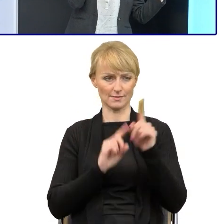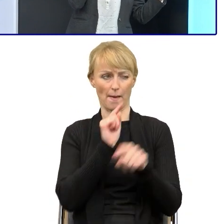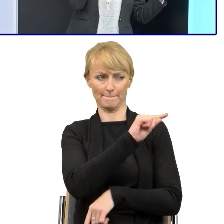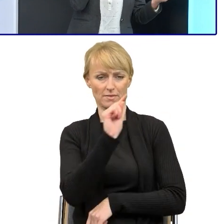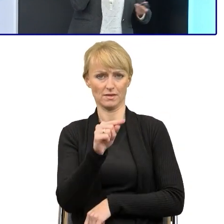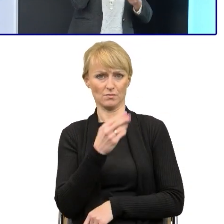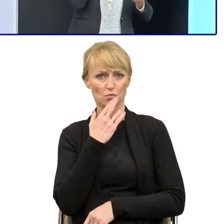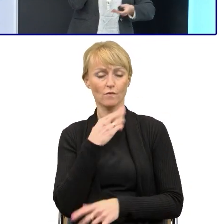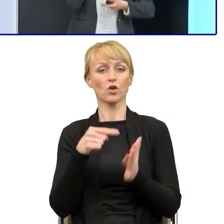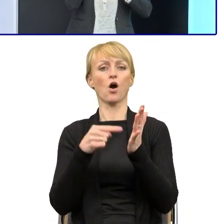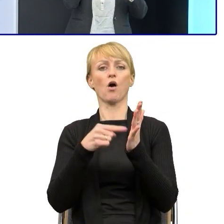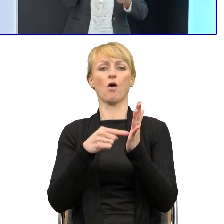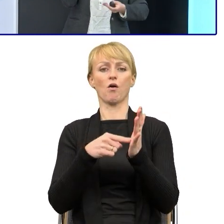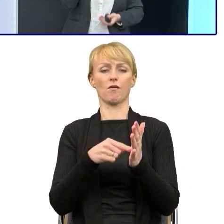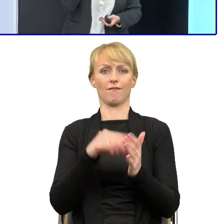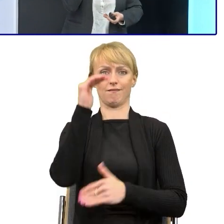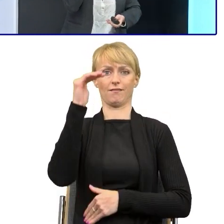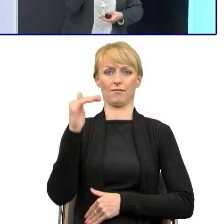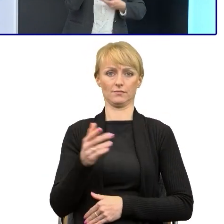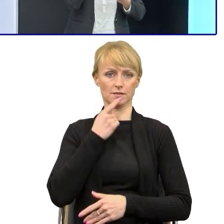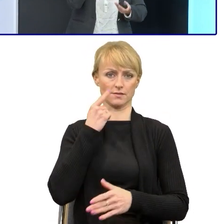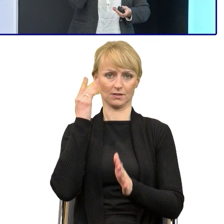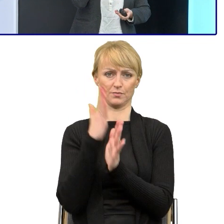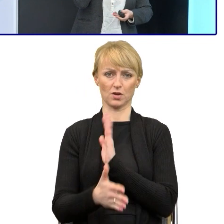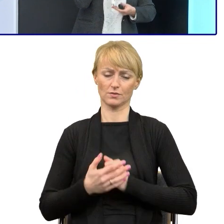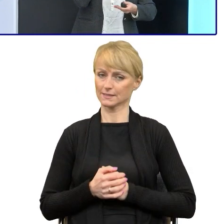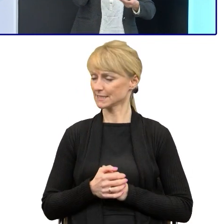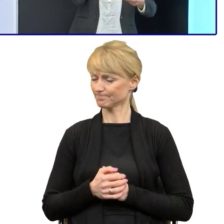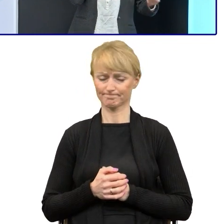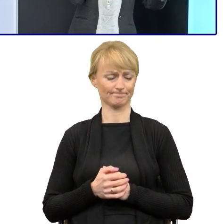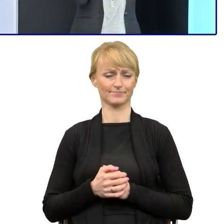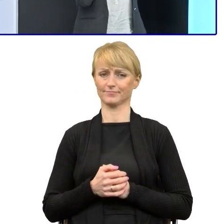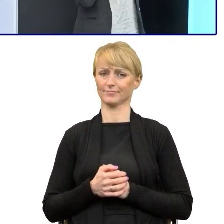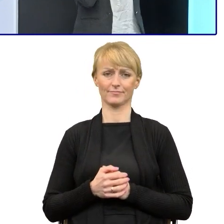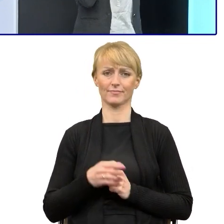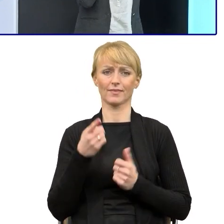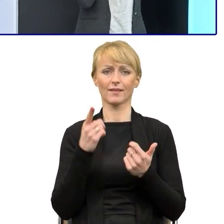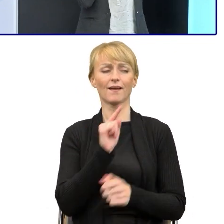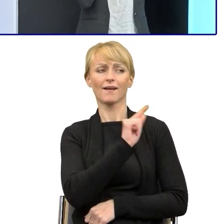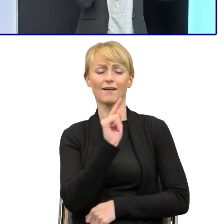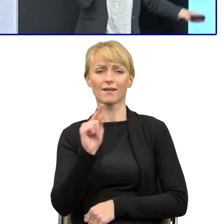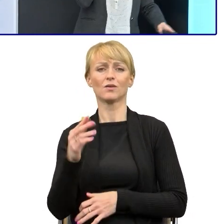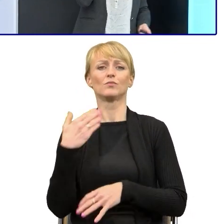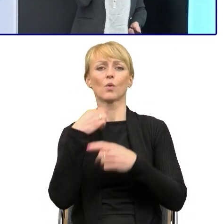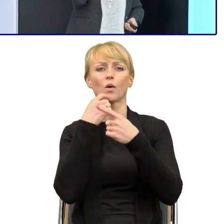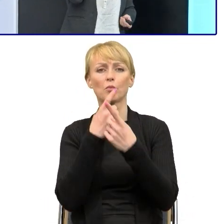Zanim zrobiliśmy warsztaty, szkolenia, no to zarzut był taki. No ale to pismo będzie właśnie te teksty będą takie, tak,